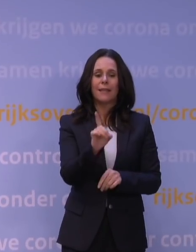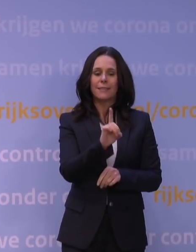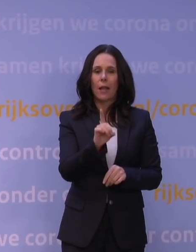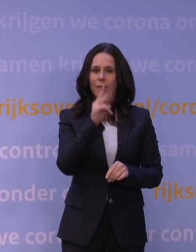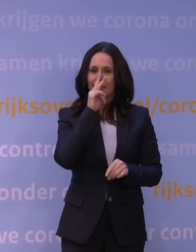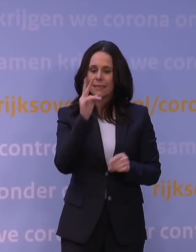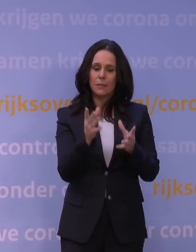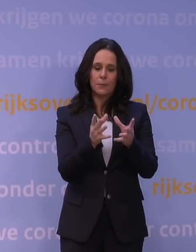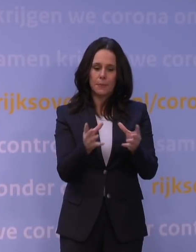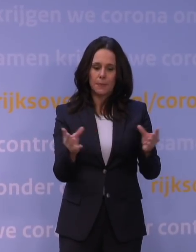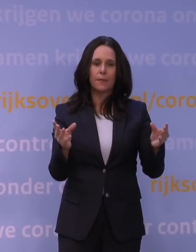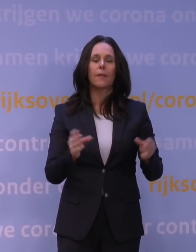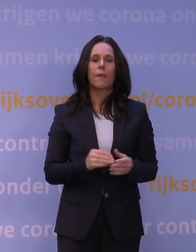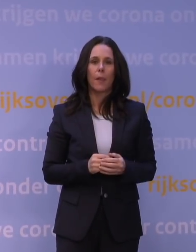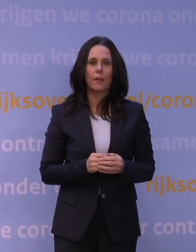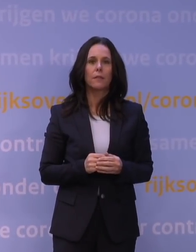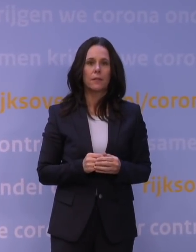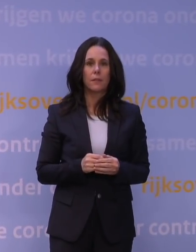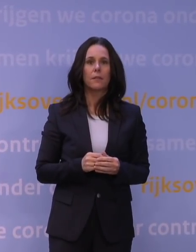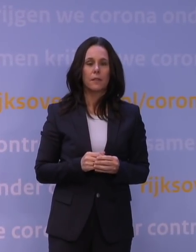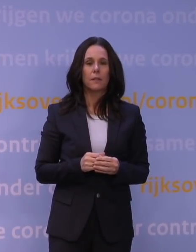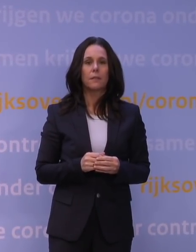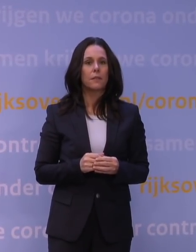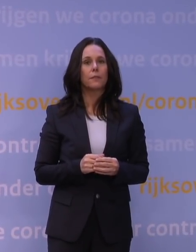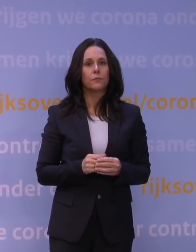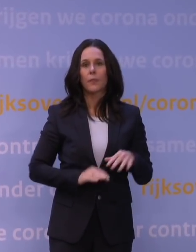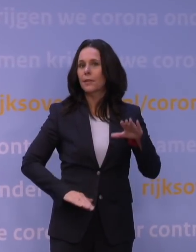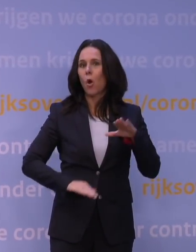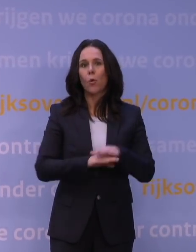Dus daar zie je eigenlijk al dat het niet een optimaal vaccin is.